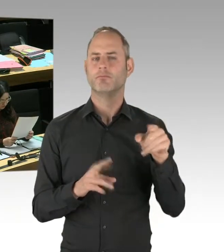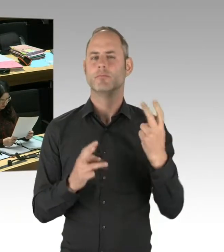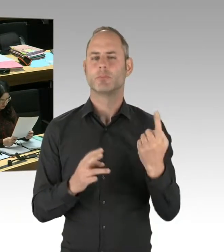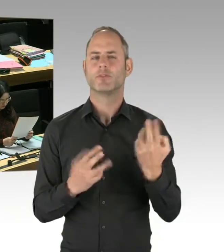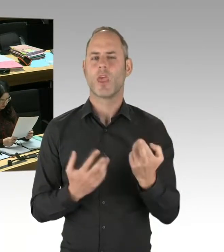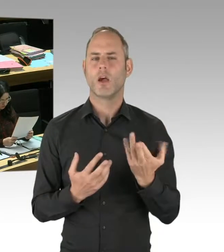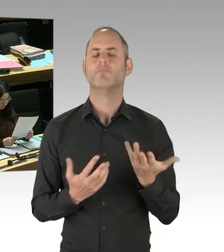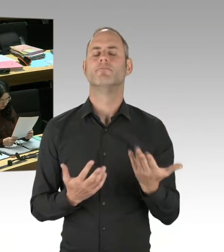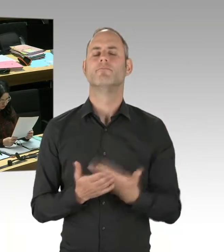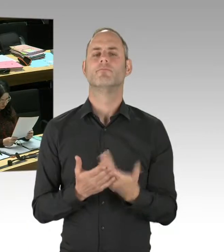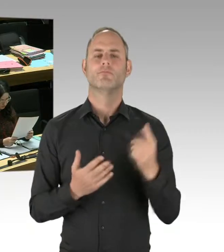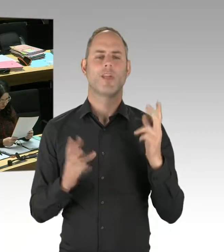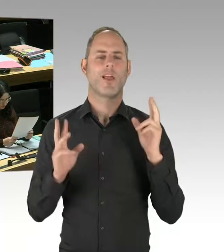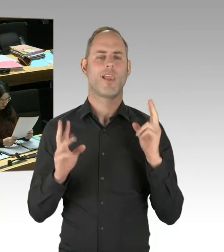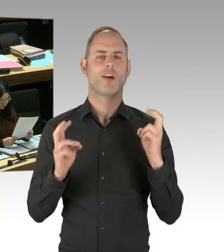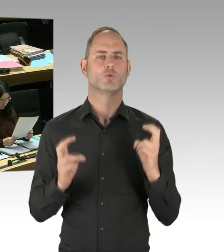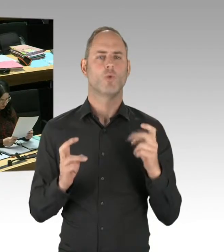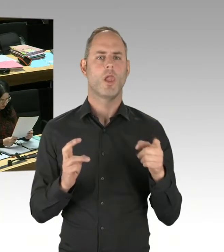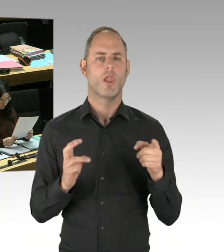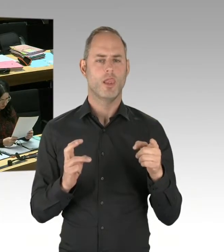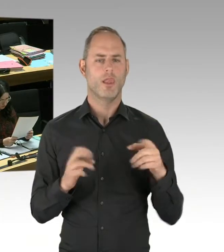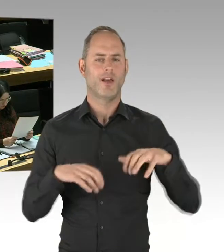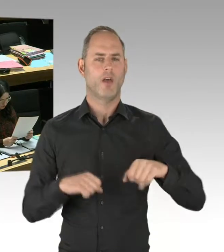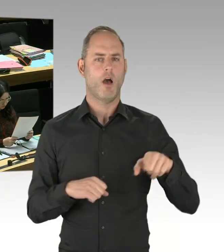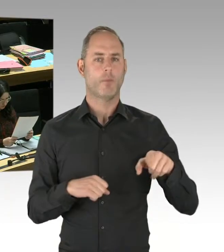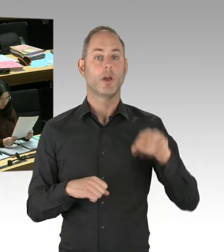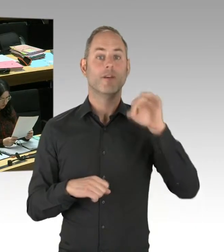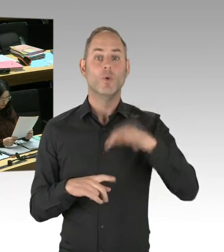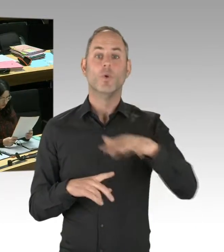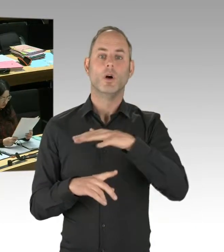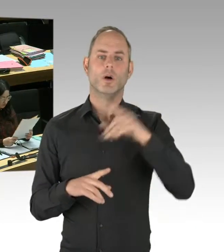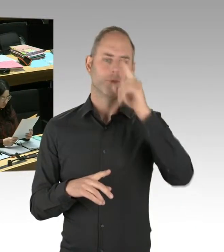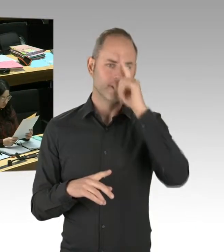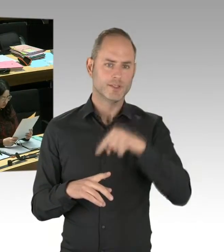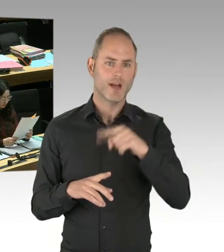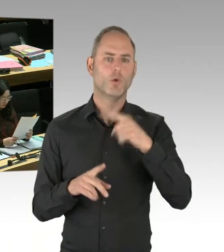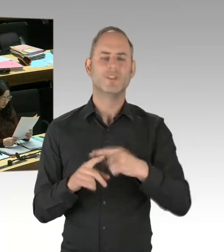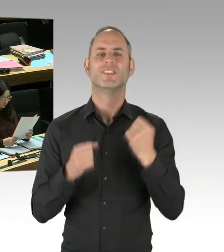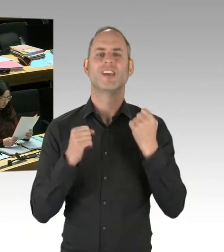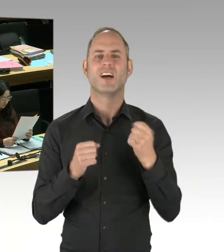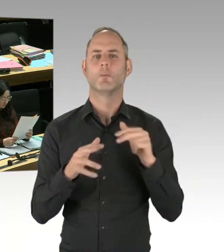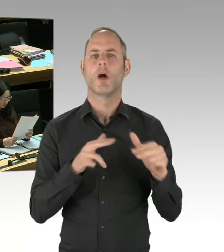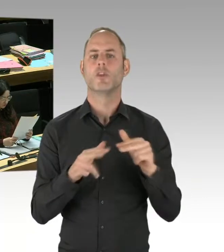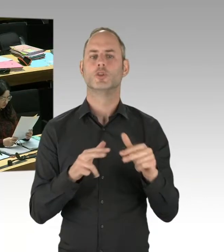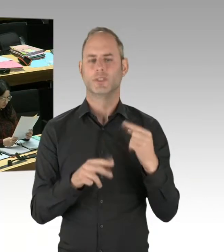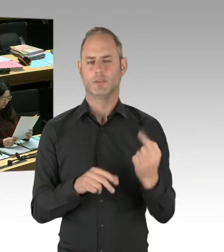und auch außerhalb Berlins in Deutschland evaluiert hat. Oder mit Thomas Mücke vom Violence Prevention Network. Also mit den Leuten zu sprechen,